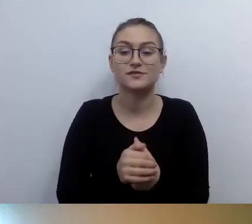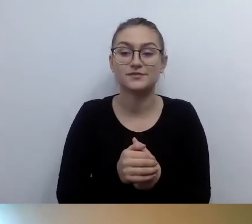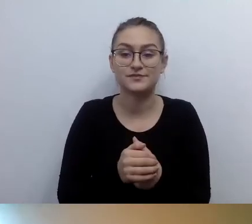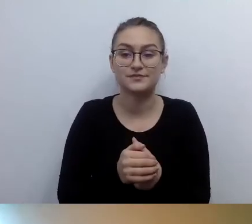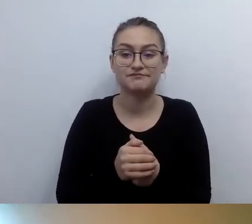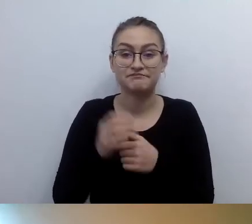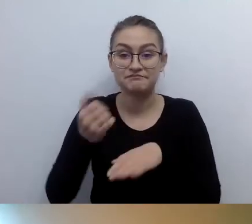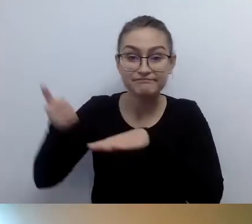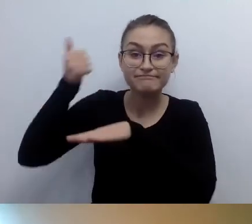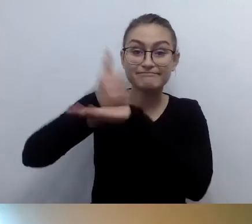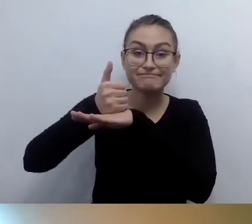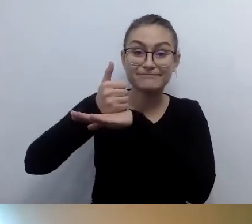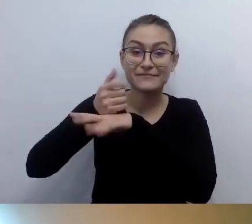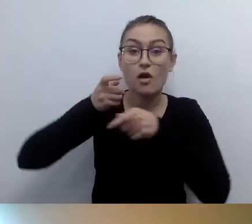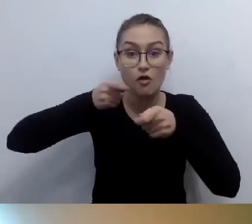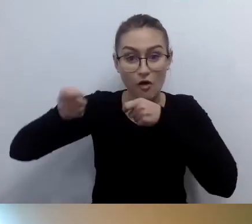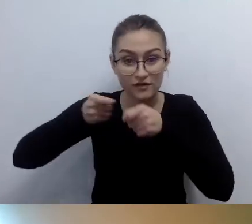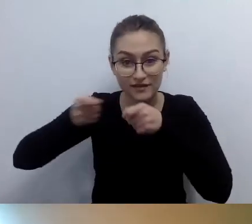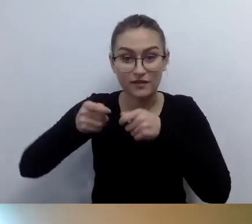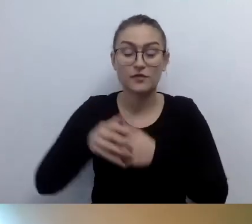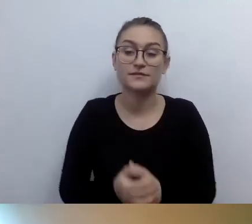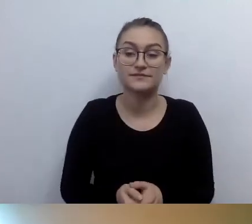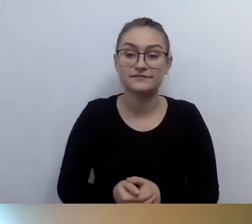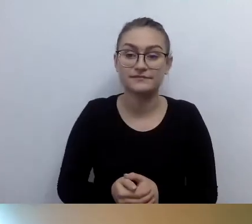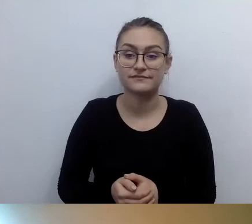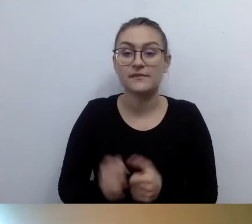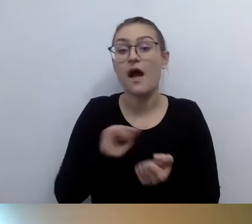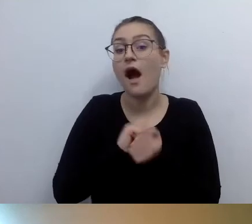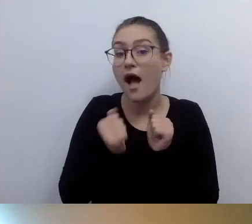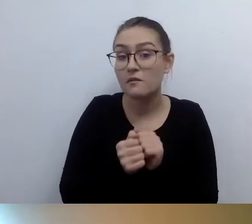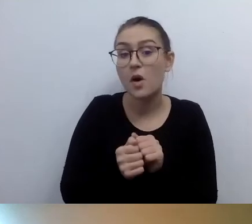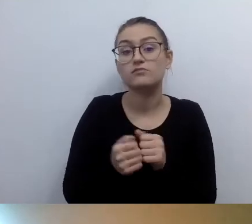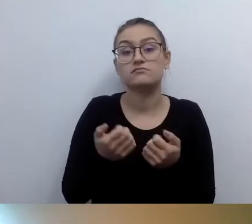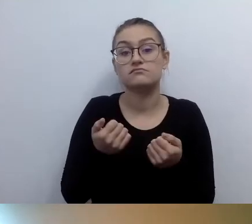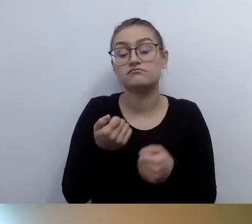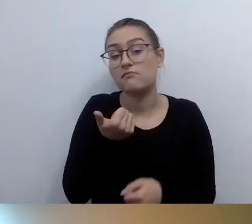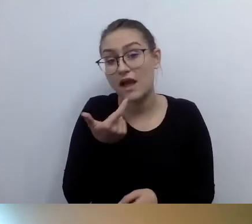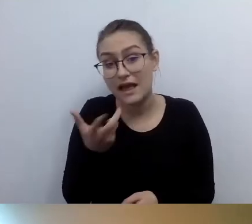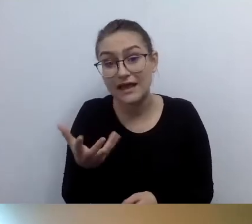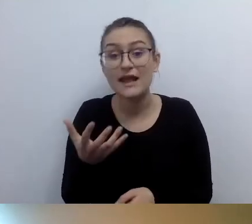Albo kilkuosobowy zespół jako koordynatorzy dostępności.